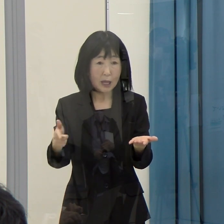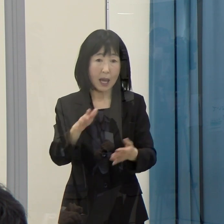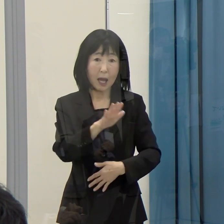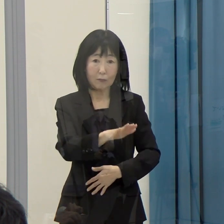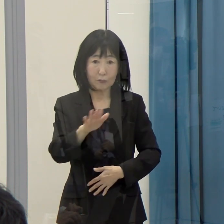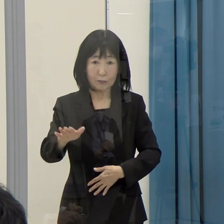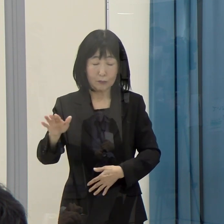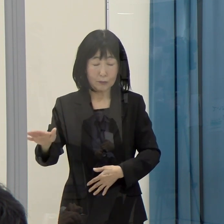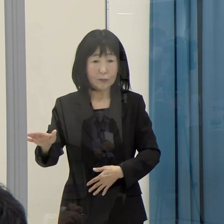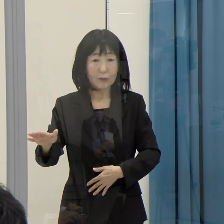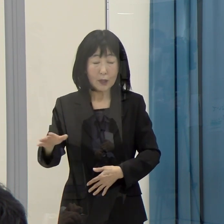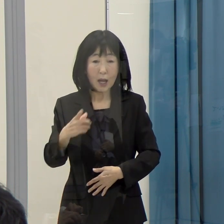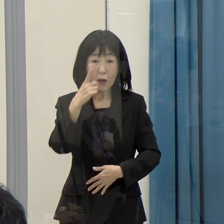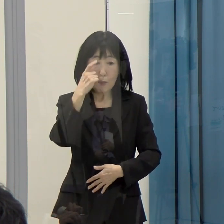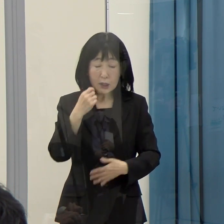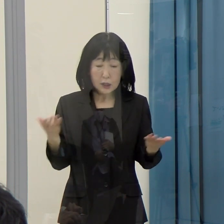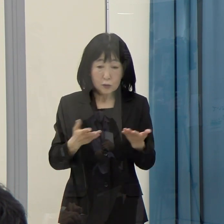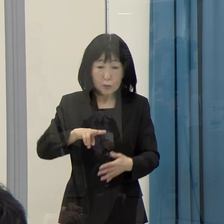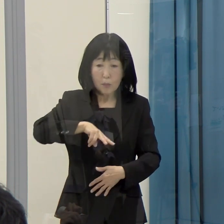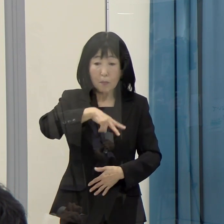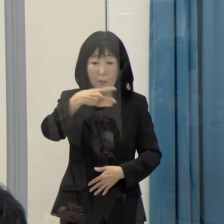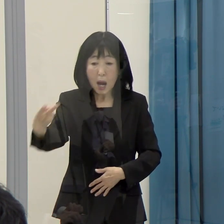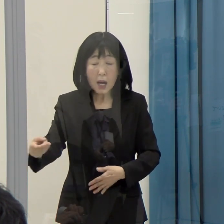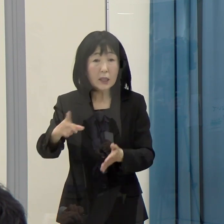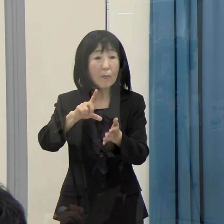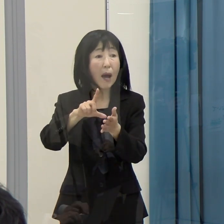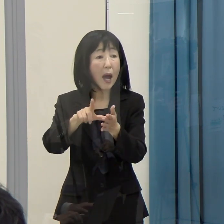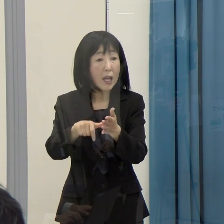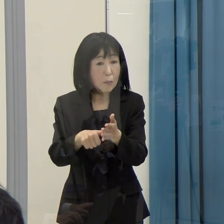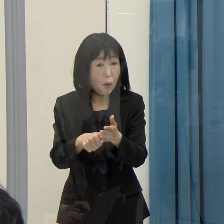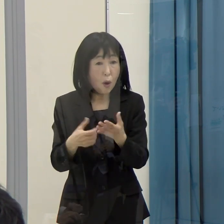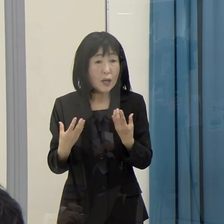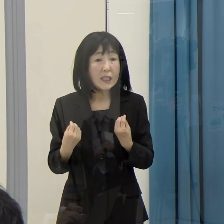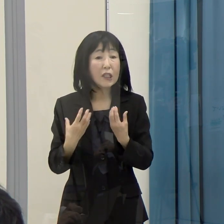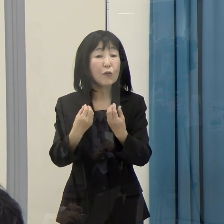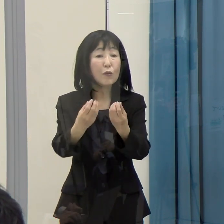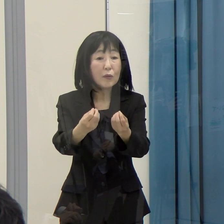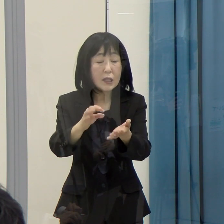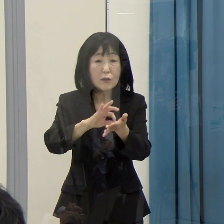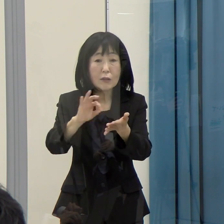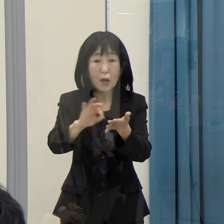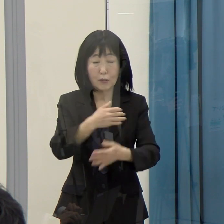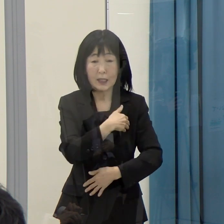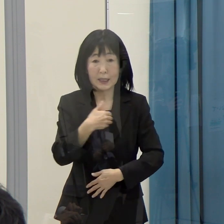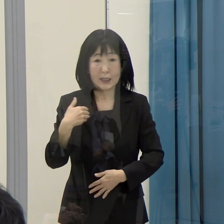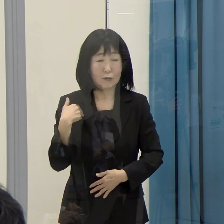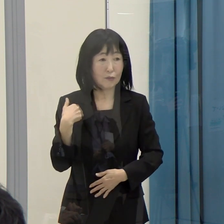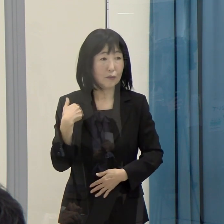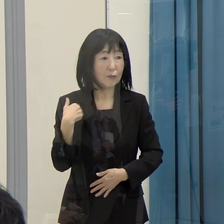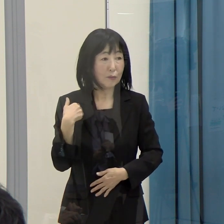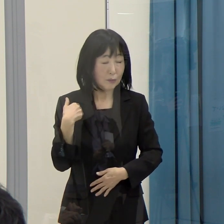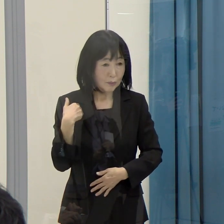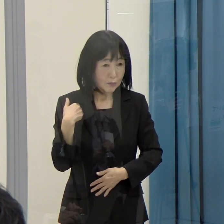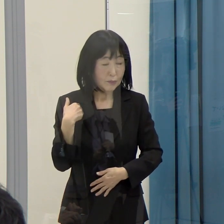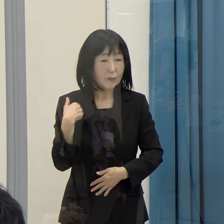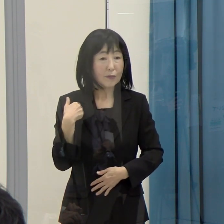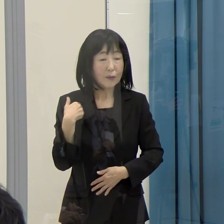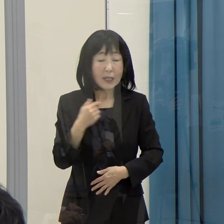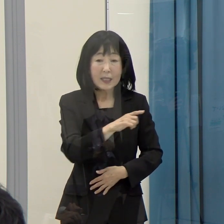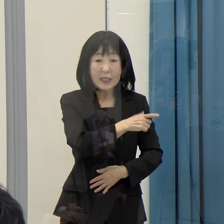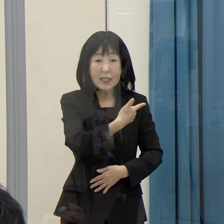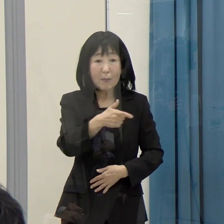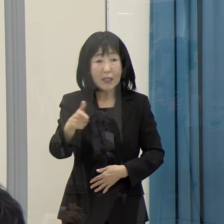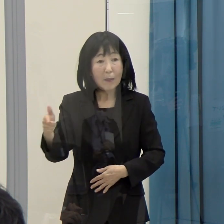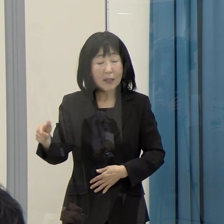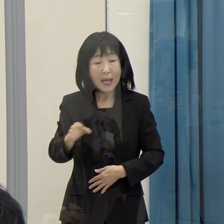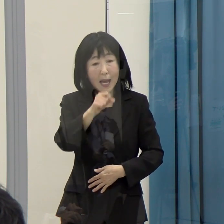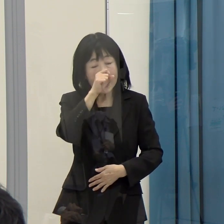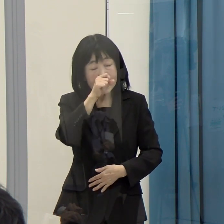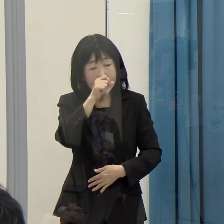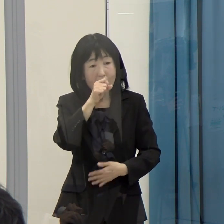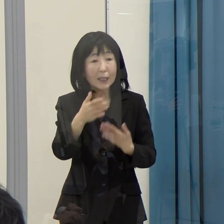そういった場合も健康保険証として、引き続き使っていくことができる。こういった様々なメリットがあると思います。